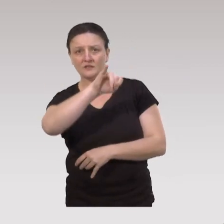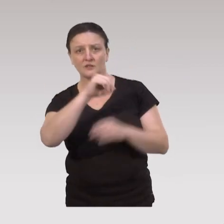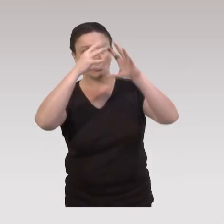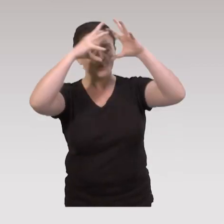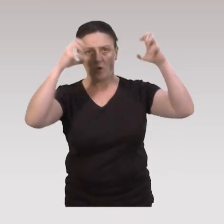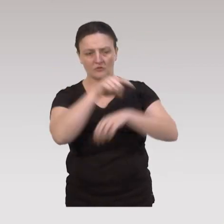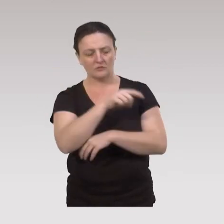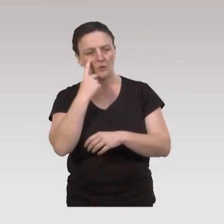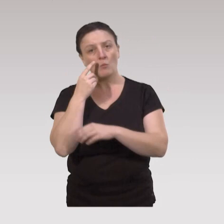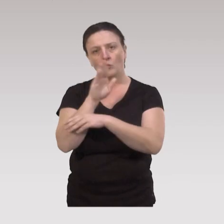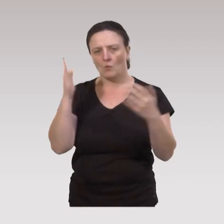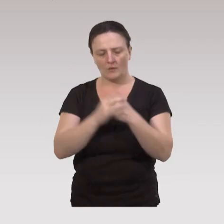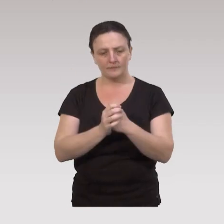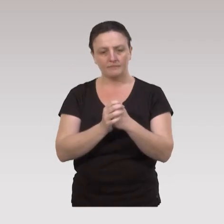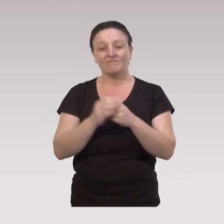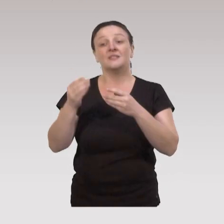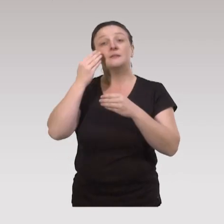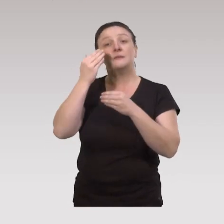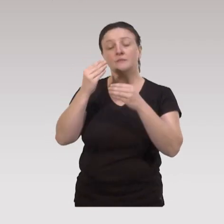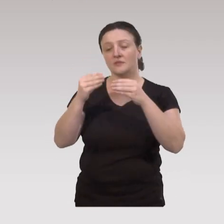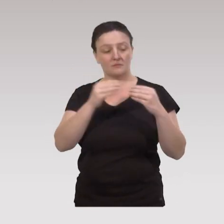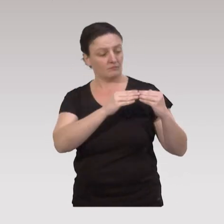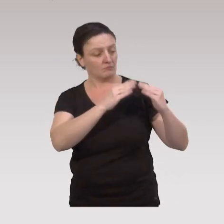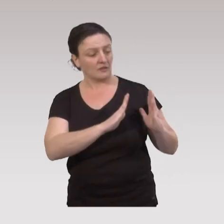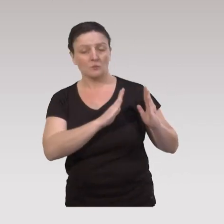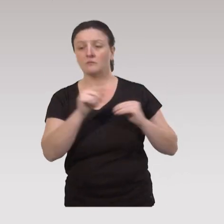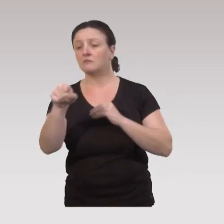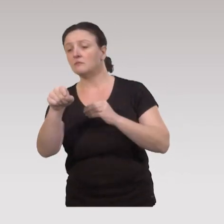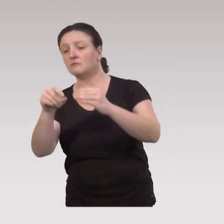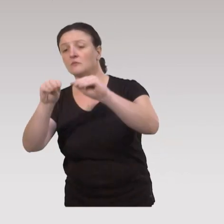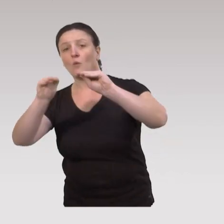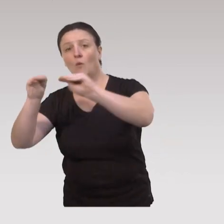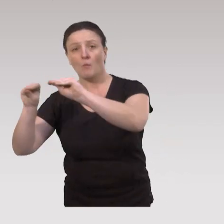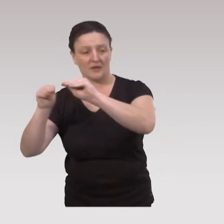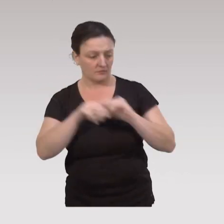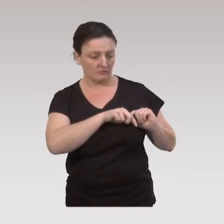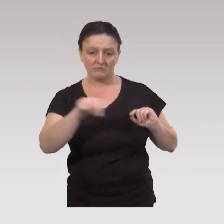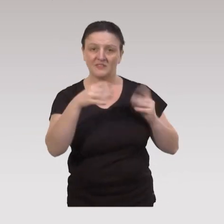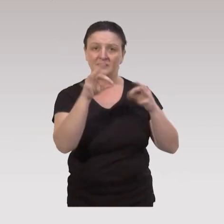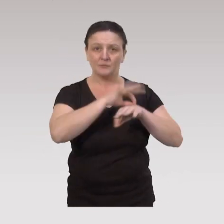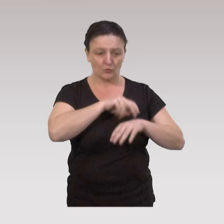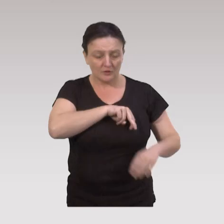nous a montré que quand les commerces de proximité, sont à 10 minutes à pied de chez les personnes âgées,